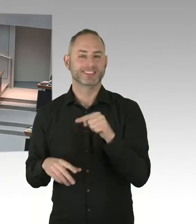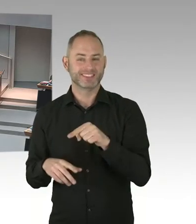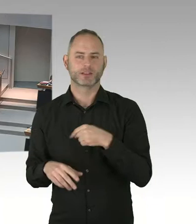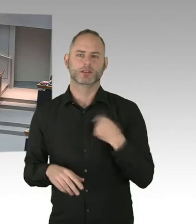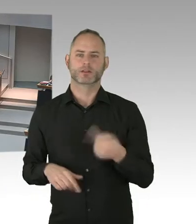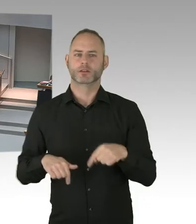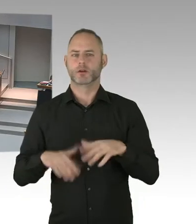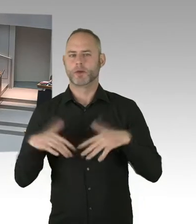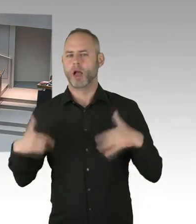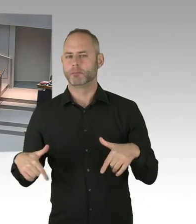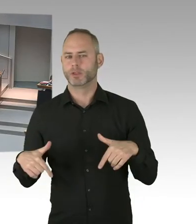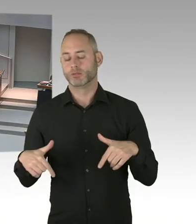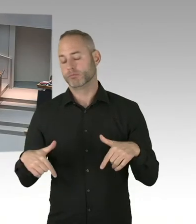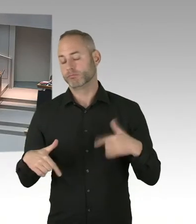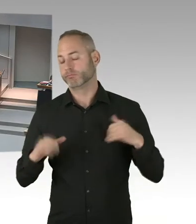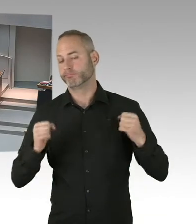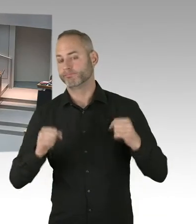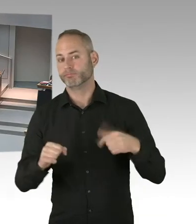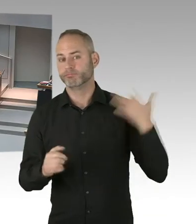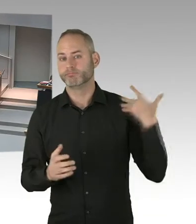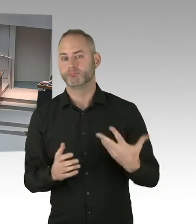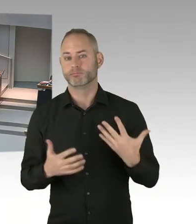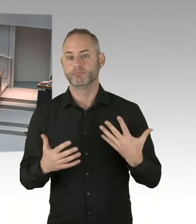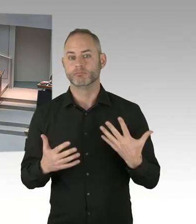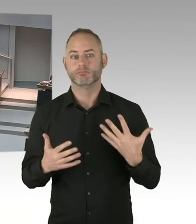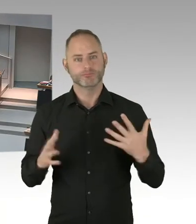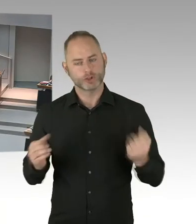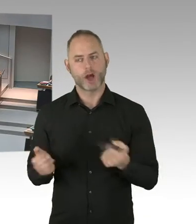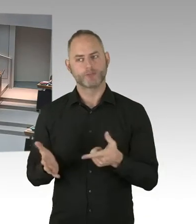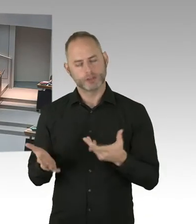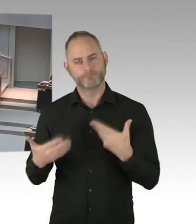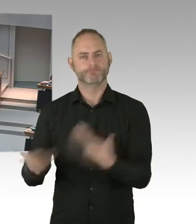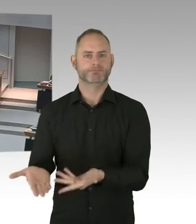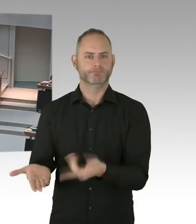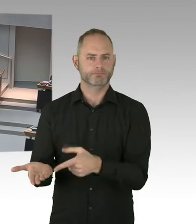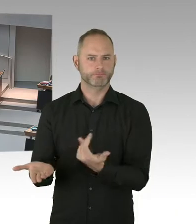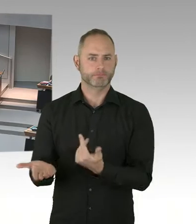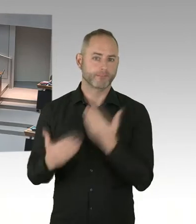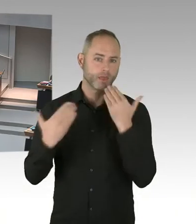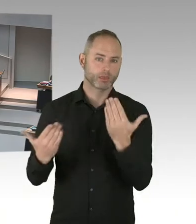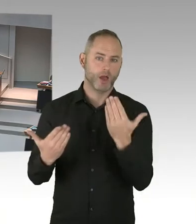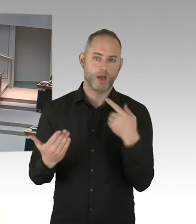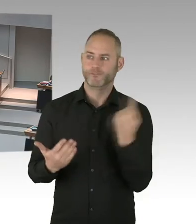wenn die Menschen schon infiziert sind. Aber wir setzen ja in Berlin schon auf die Prävention. Wir wollen, dass Menschen erst gar nicht infiziert werden.